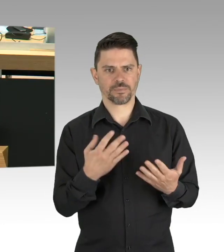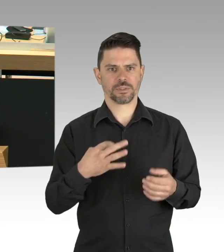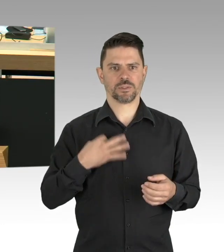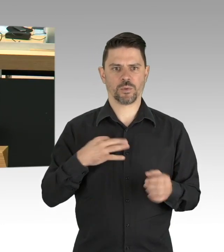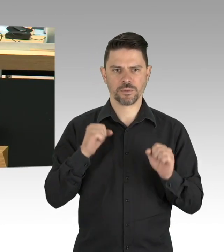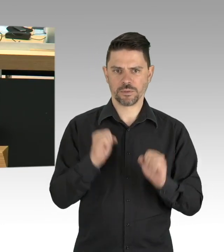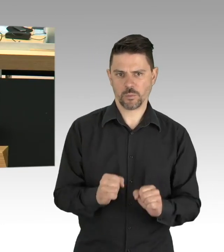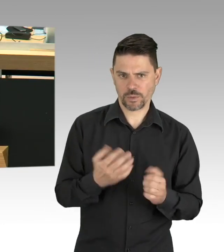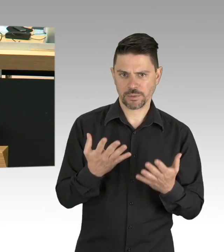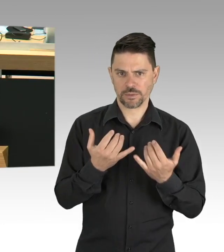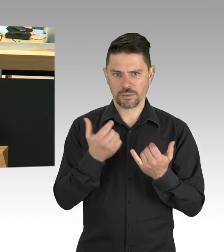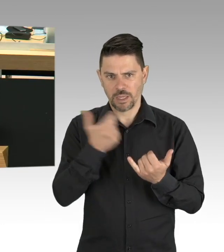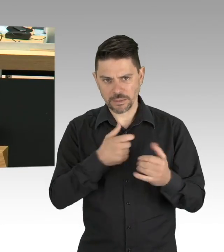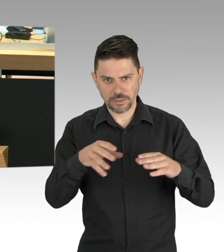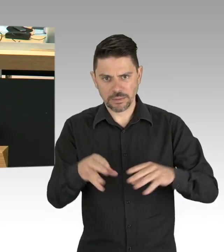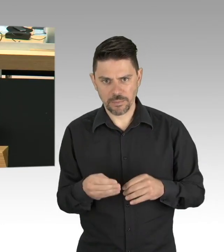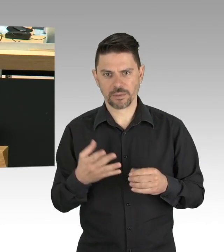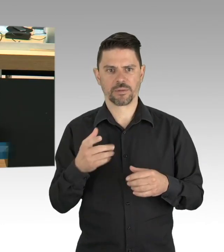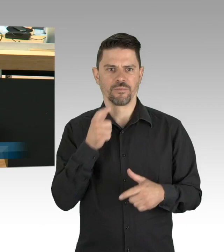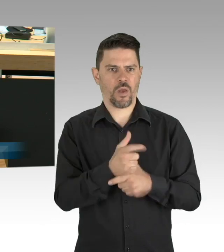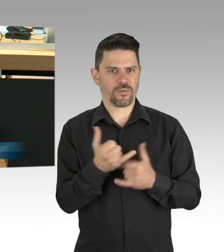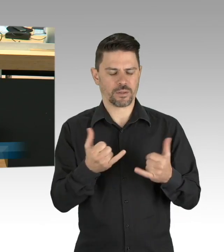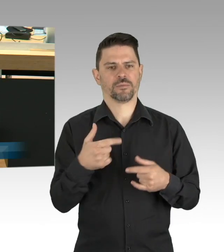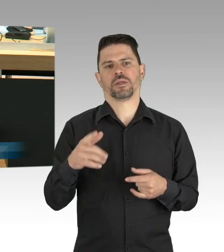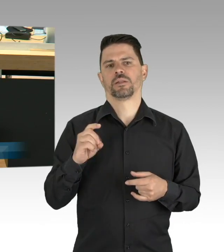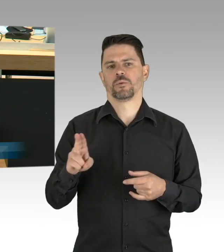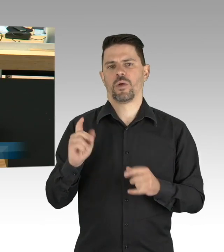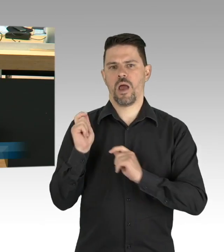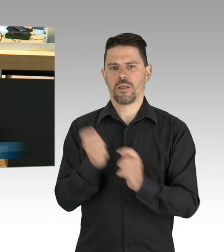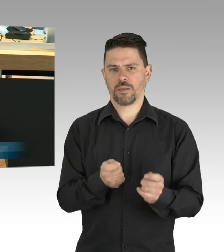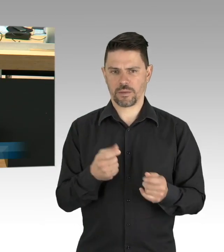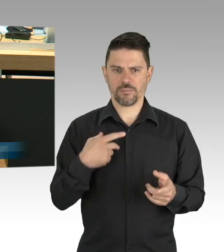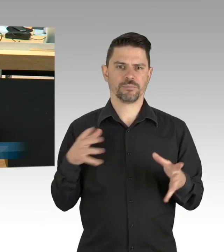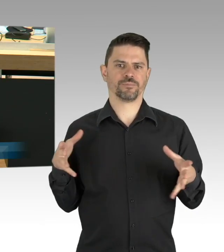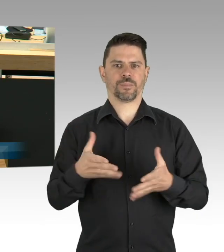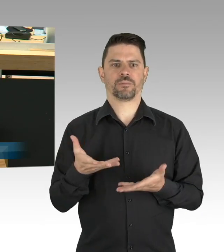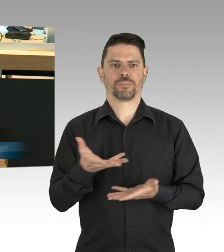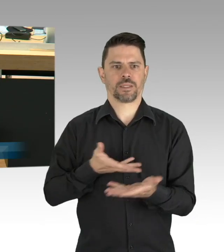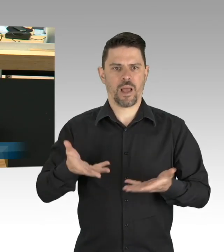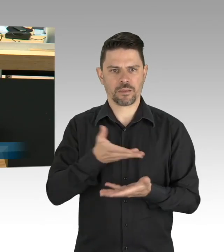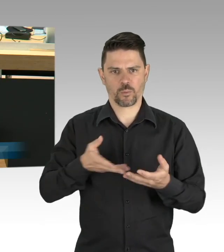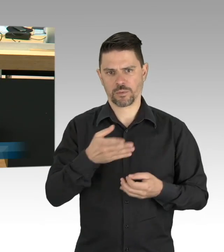die Ausbreitung des Corona-Virus in Deutschland und in Berlin zu begrenzen.